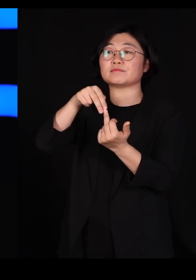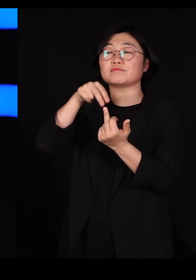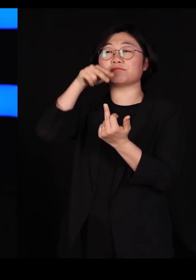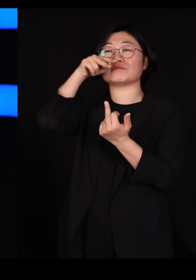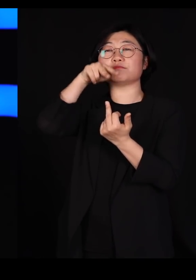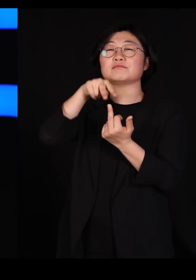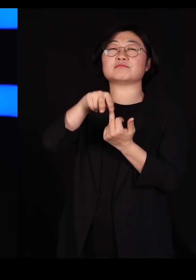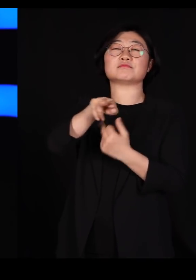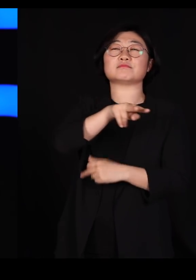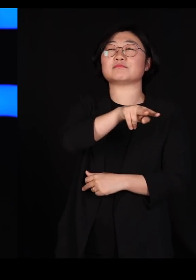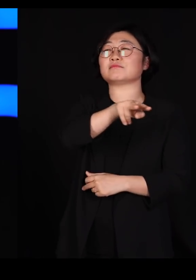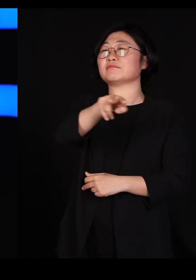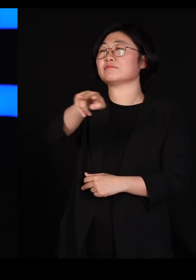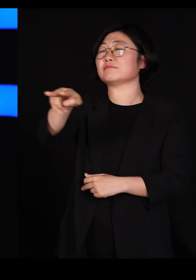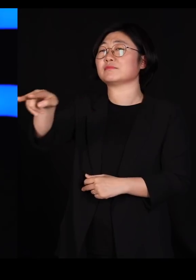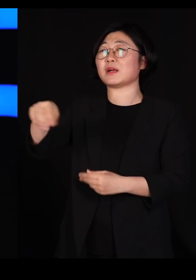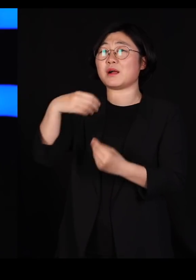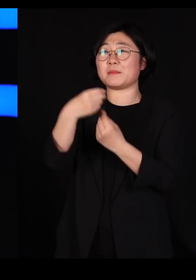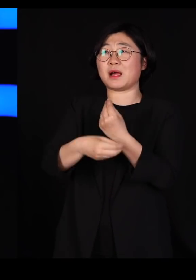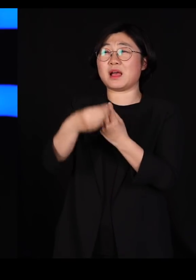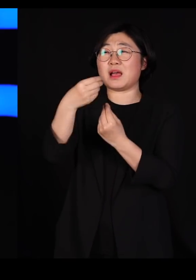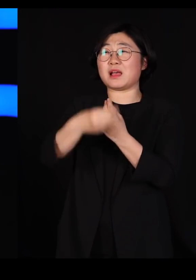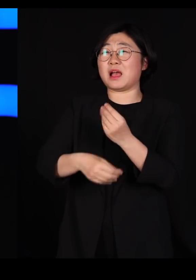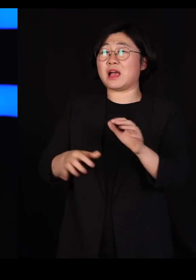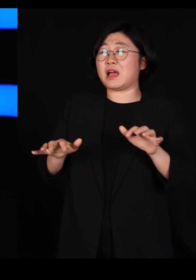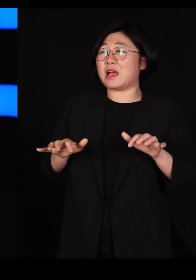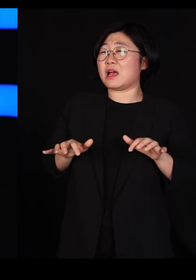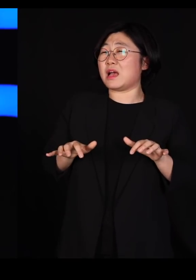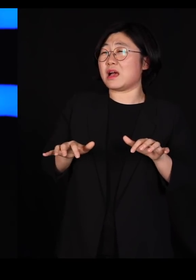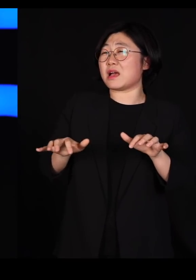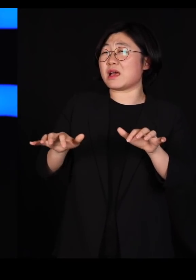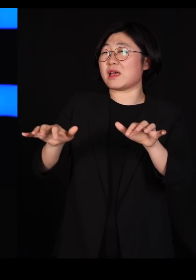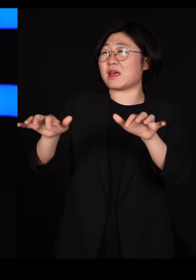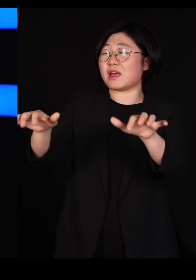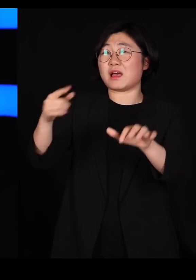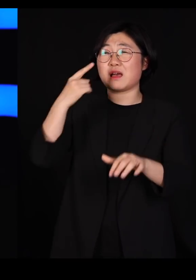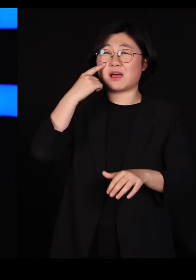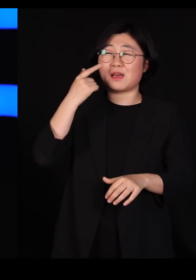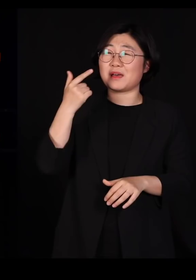바나나가 그야말로 눈이 모자라게 촥~ 심어져 있더라고요